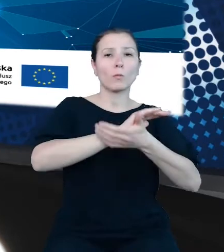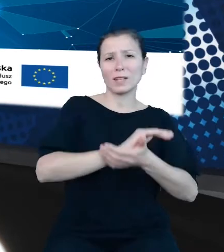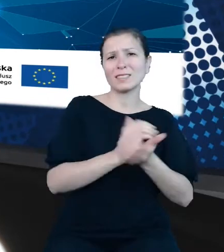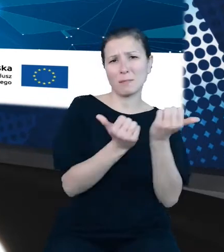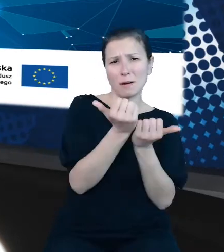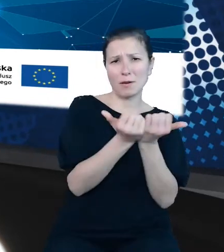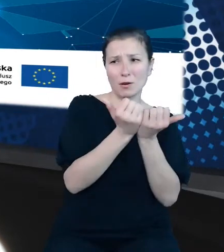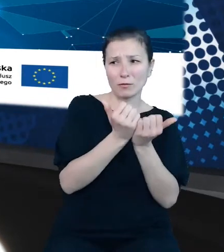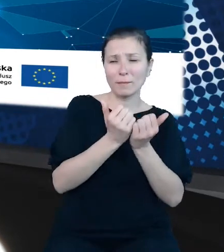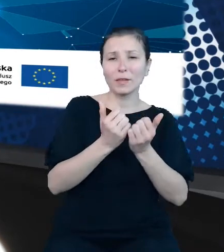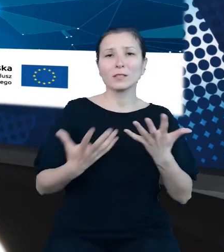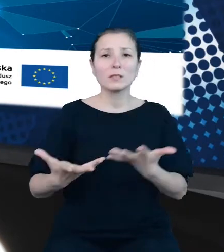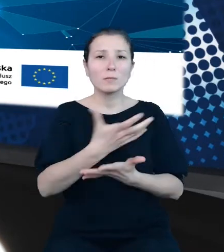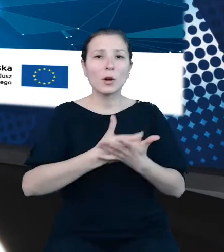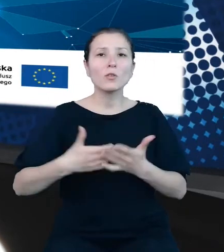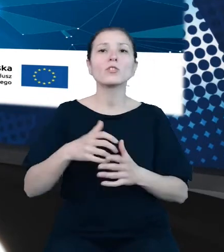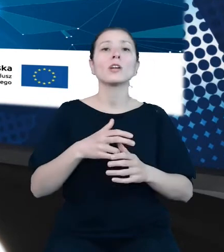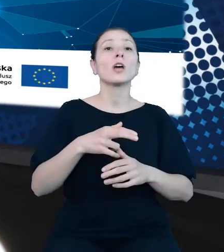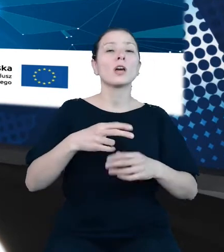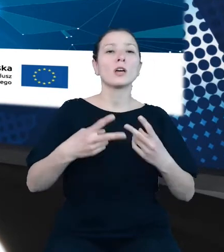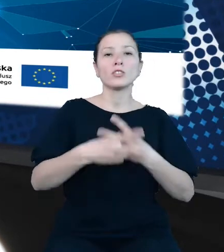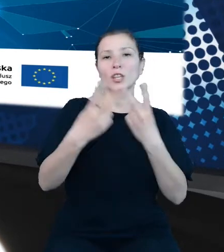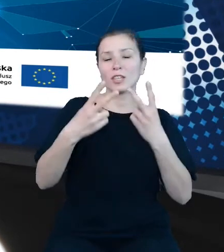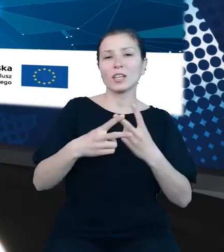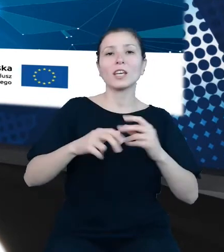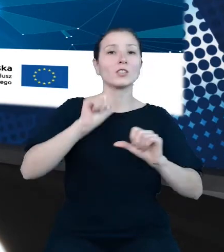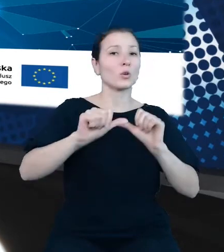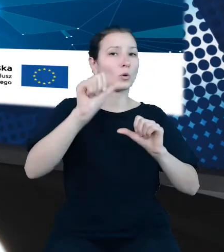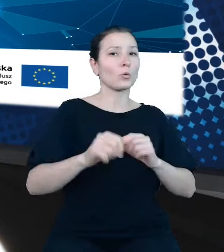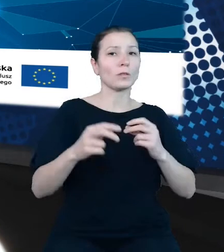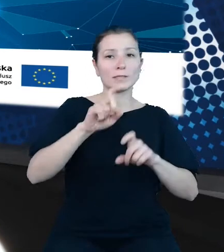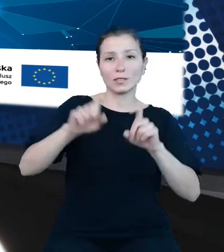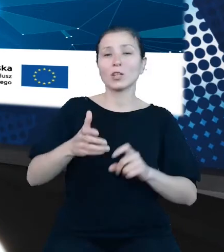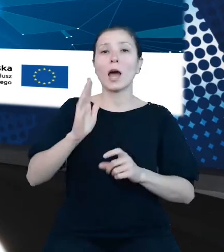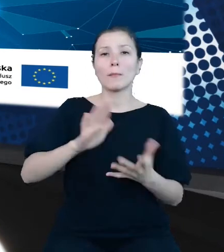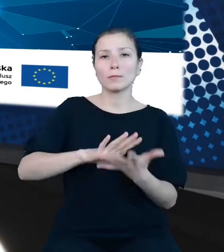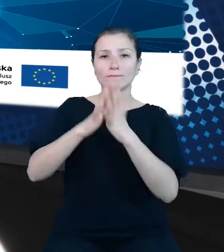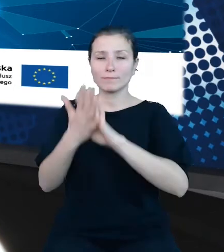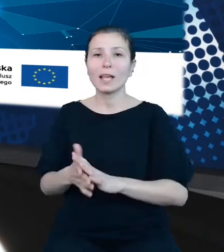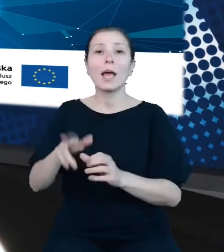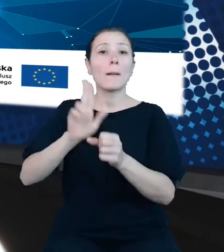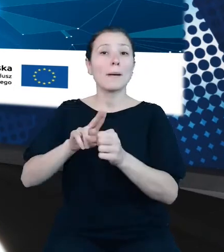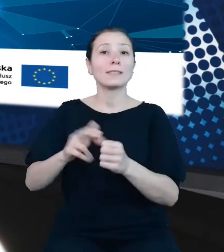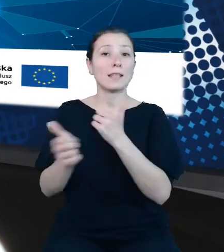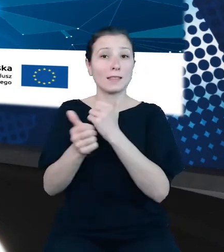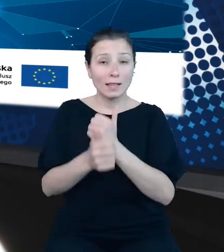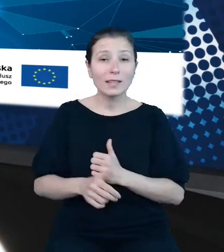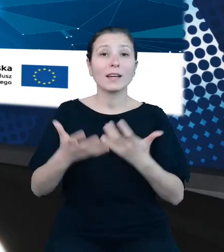roczników statystycznych, a następnie w postaci baz danych. Propagatorka idei otwierania danych, brała między innymi udział w tworzeniu